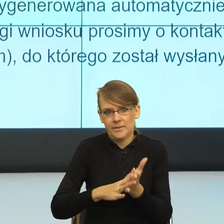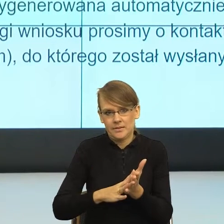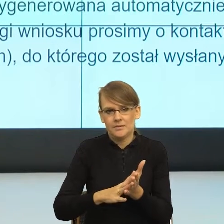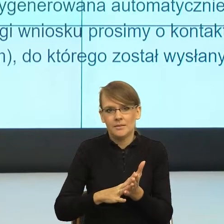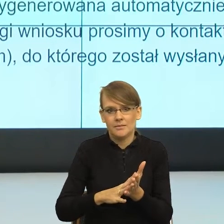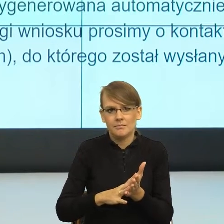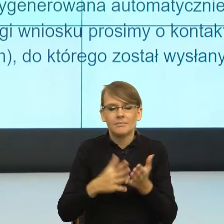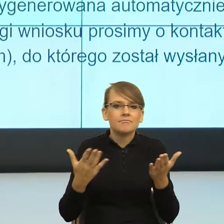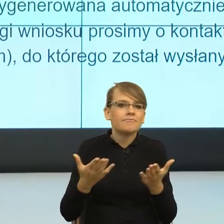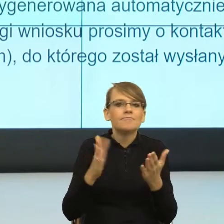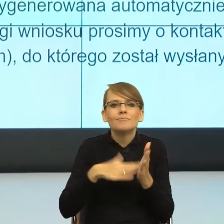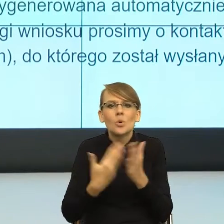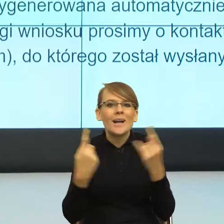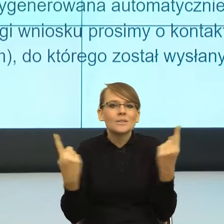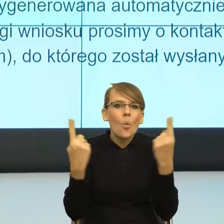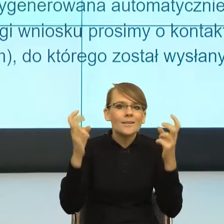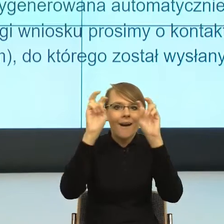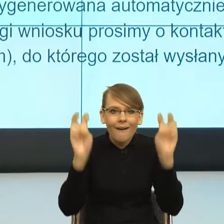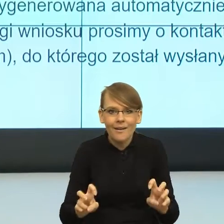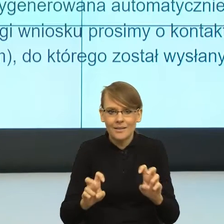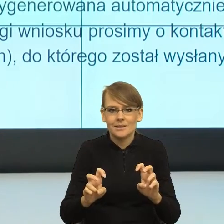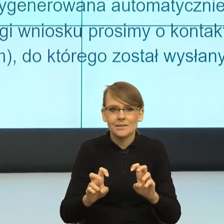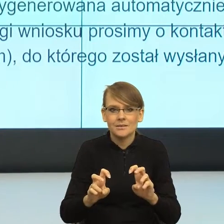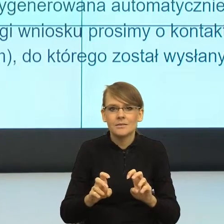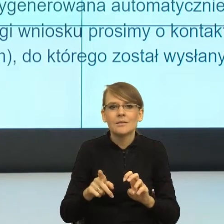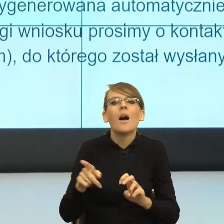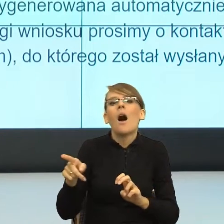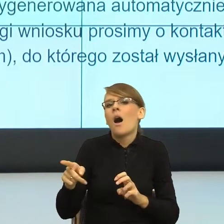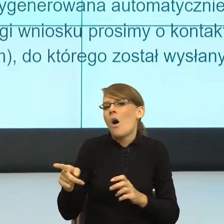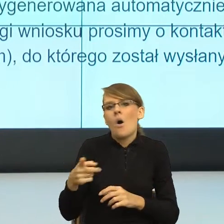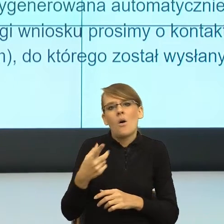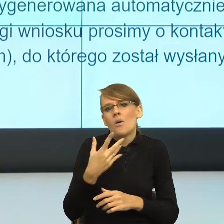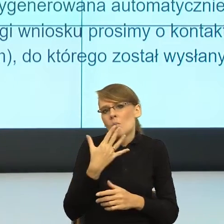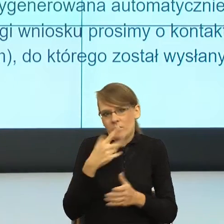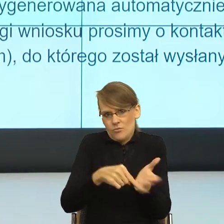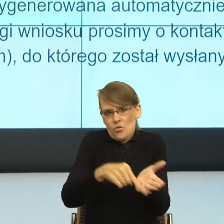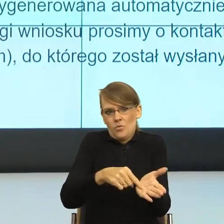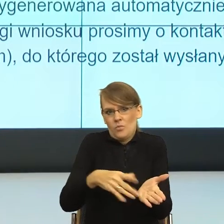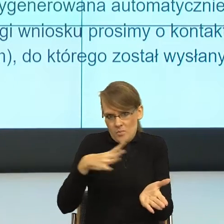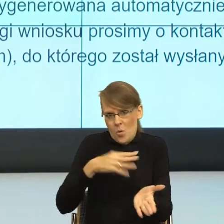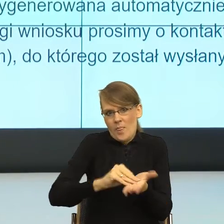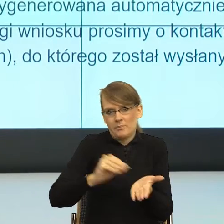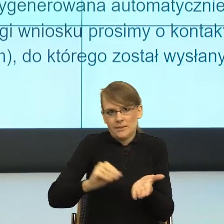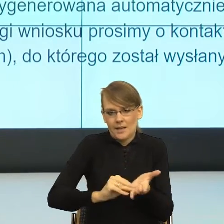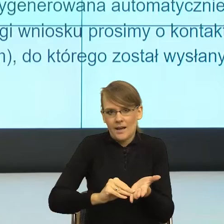kryzysowa, to zasłaniamy się, że przecież jest podane. I teraz zobaczmy jeszcze, co tu się językowo dzieje.